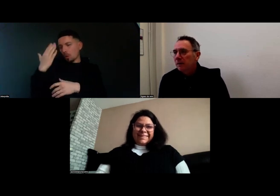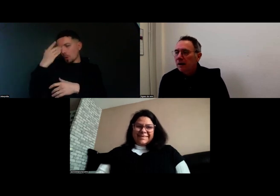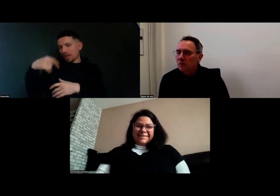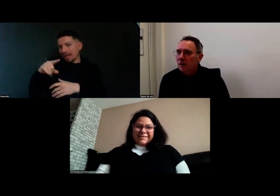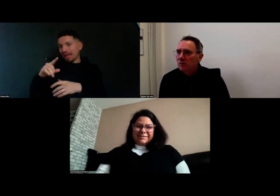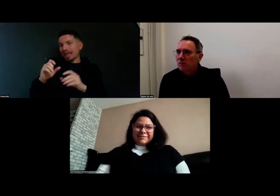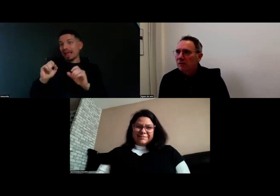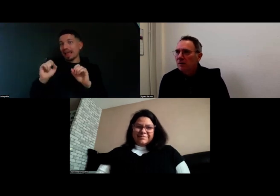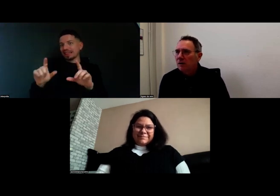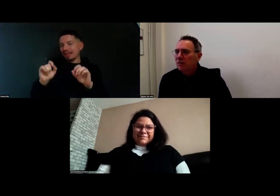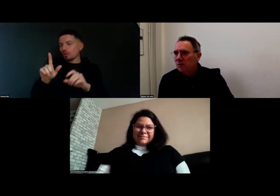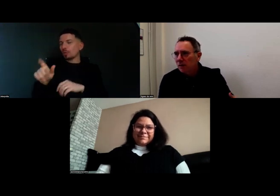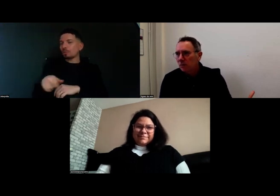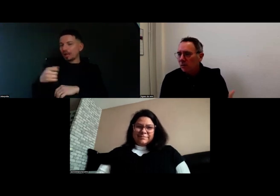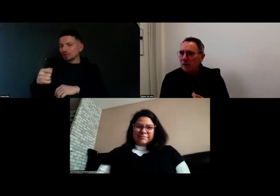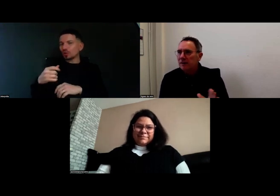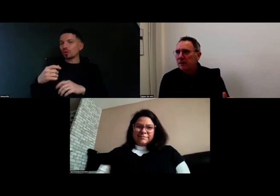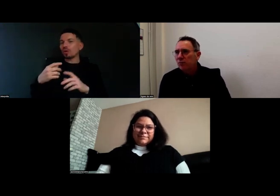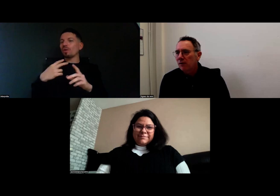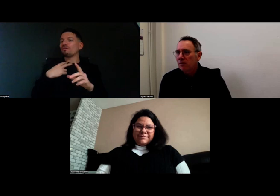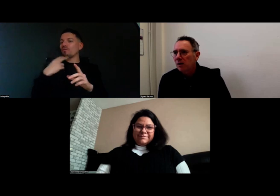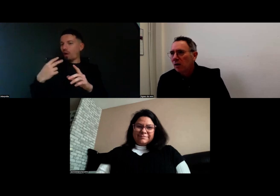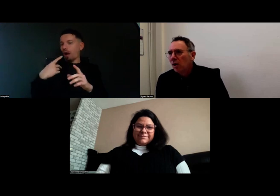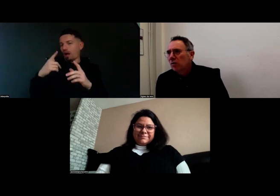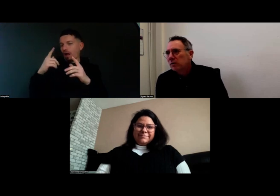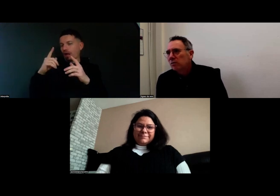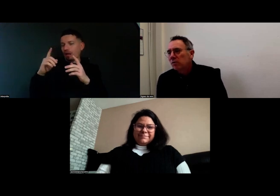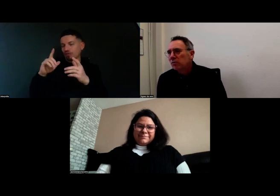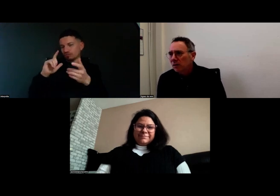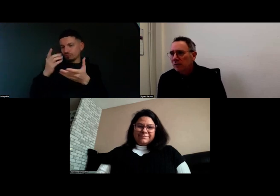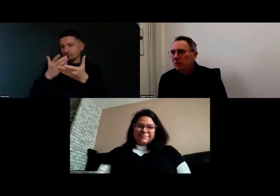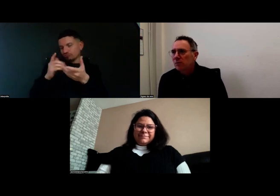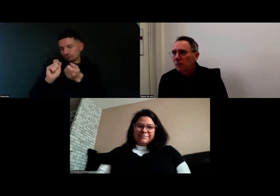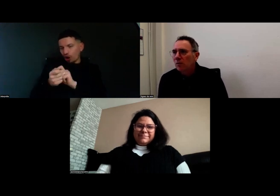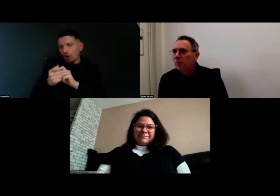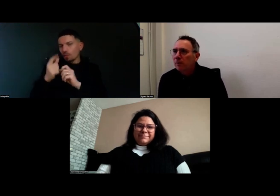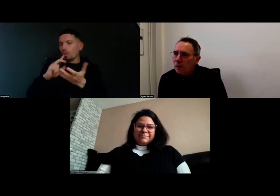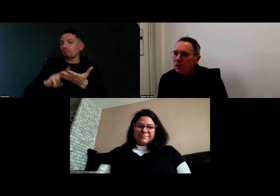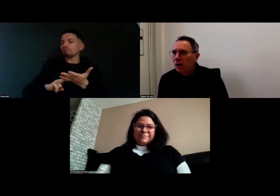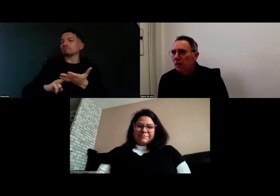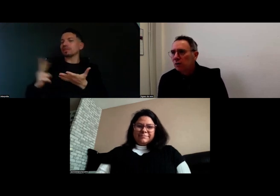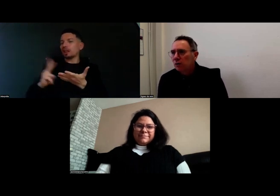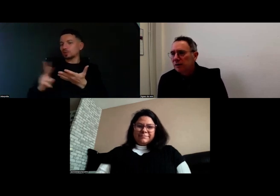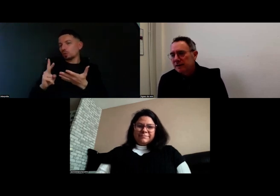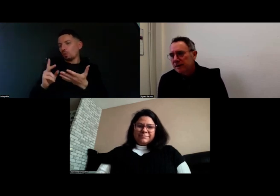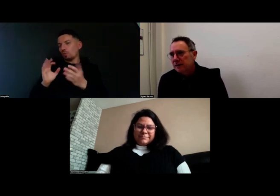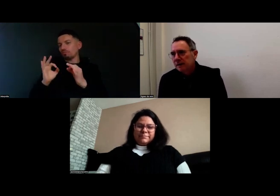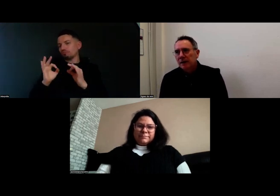On va retravailler les voix off pour avoir une traduction au plus proche des signes